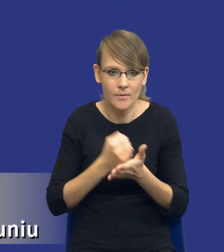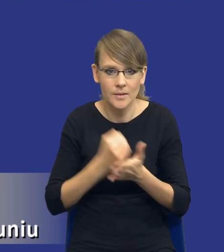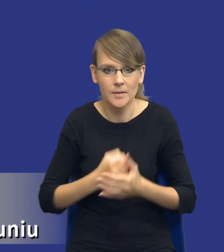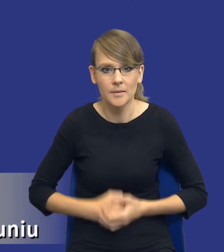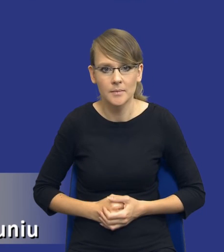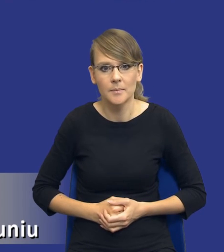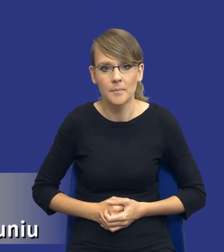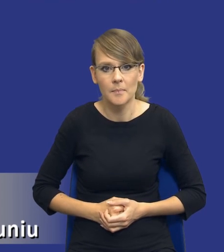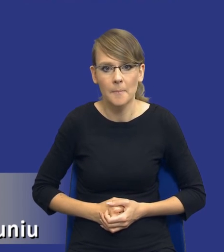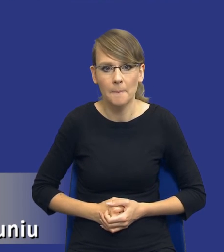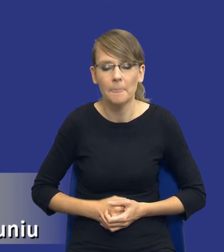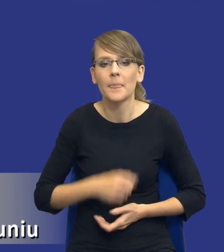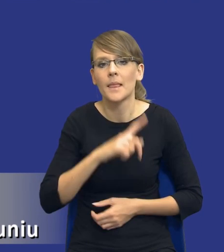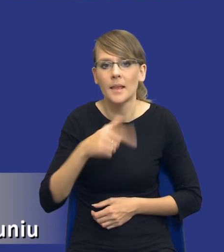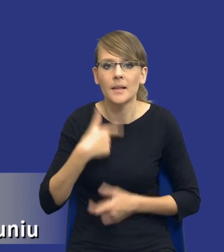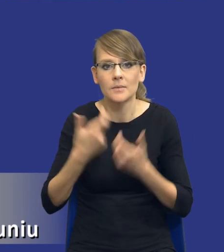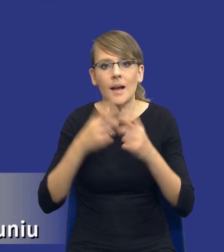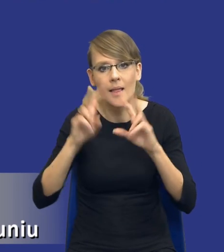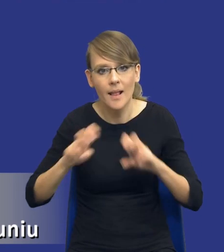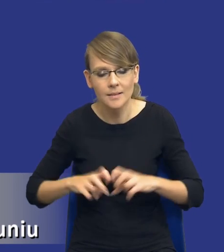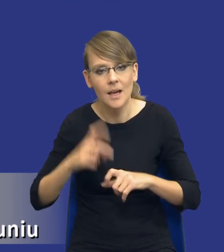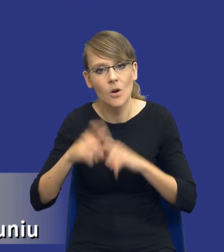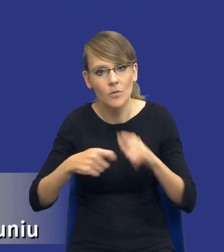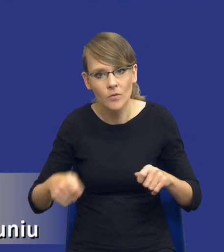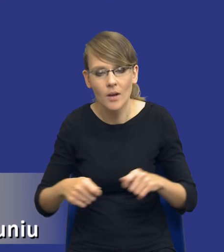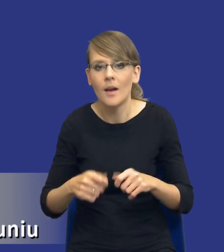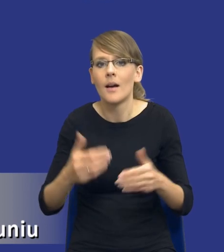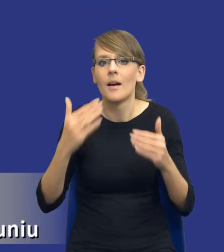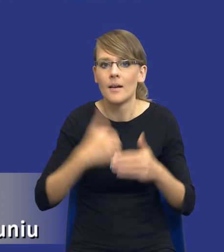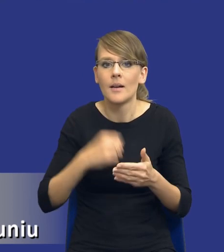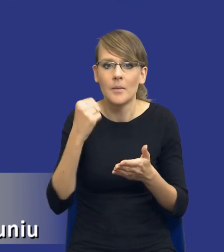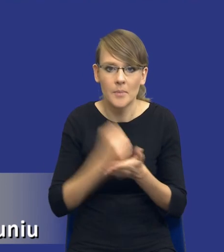analizujemy to sobie, te nasze rozwiązania, kwestie prawne, modelowa,